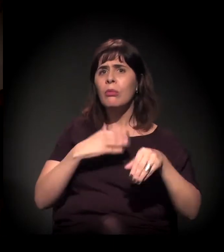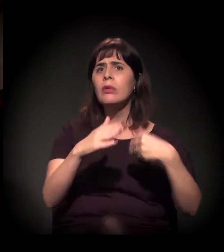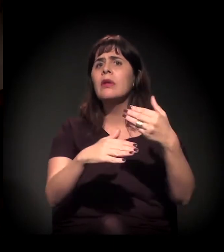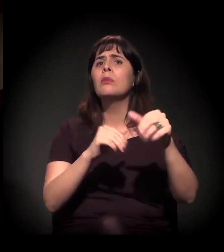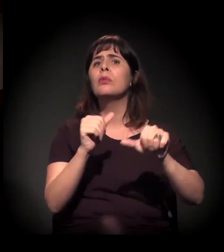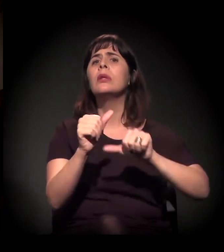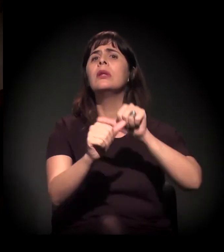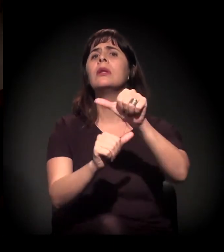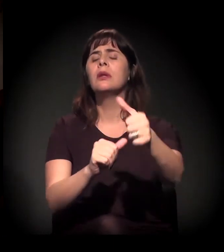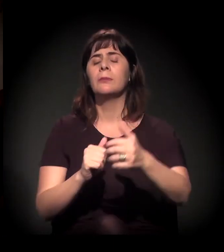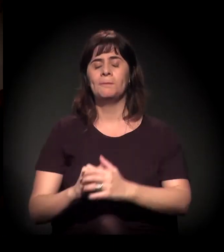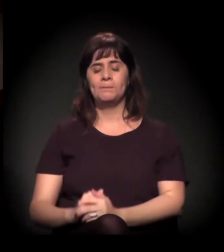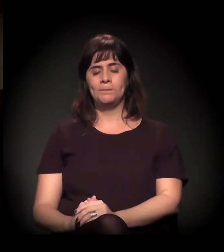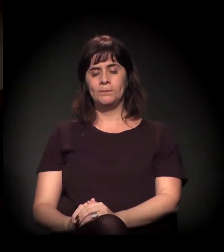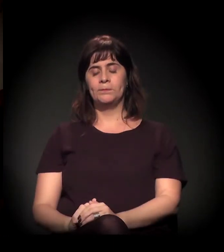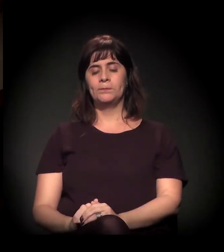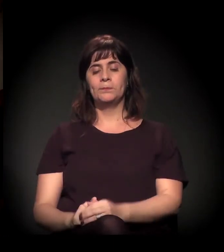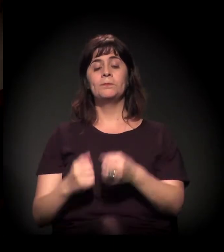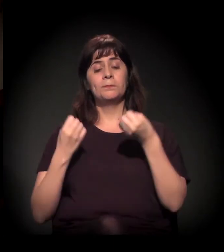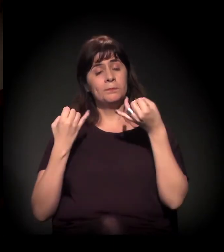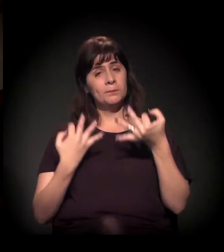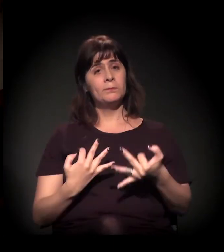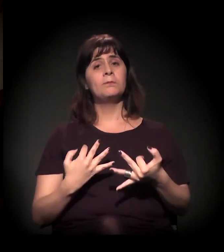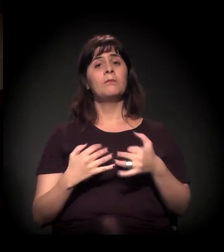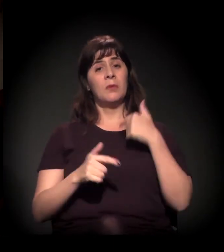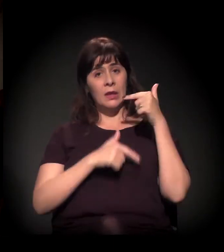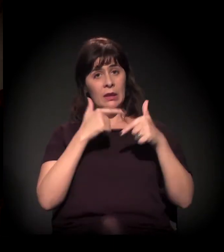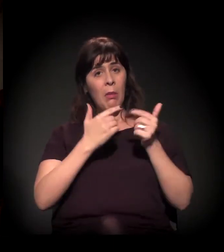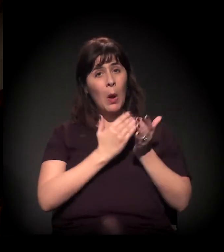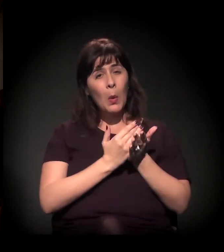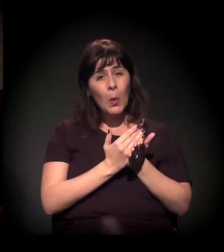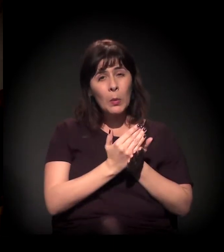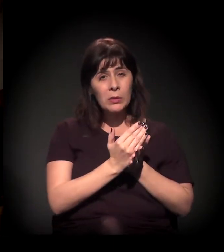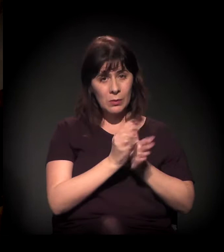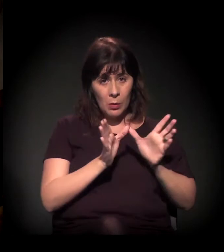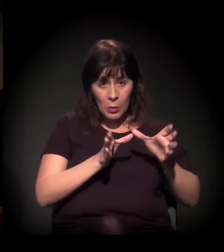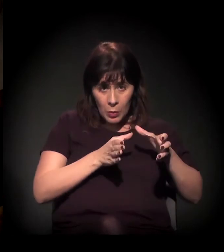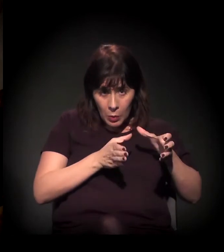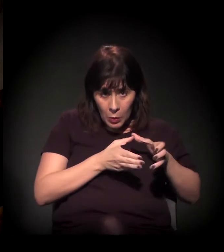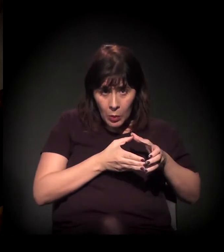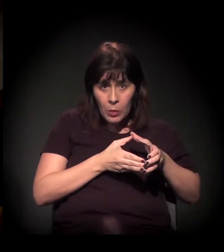Quando nós começamos o nosso trabalho do Clube de Mães do Brasil...